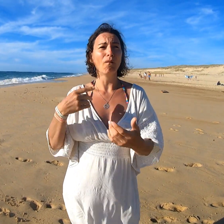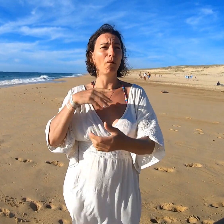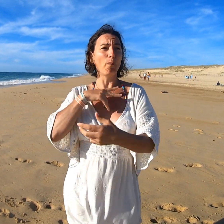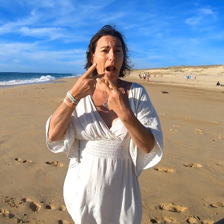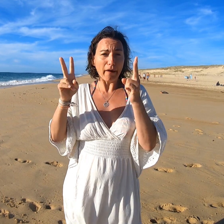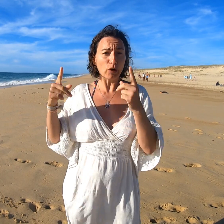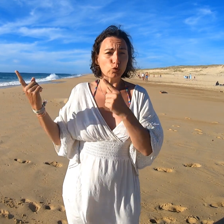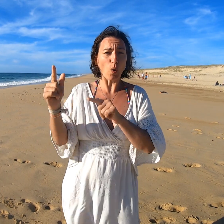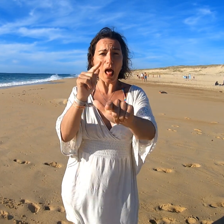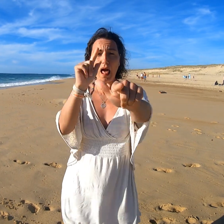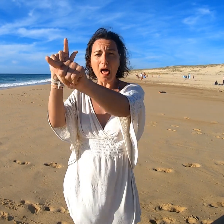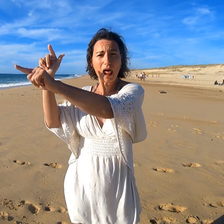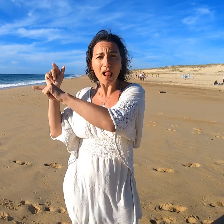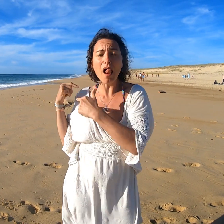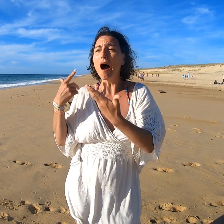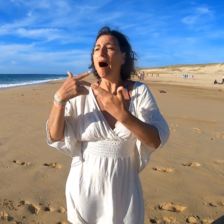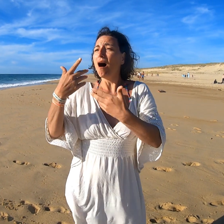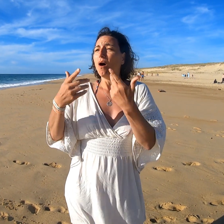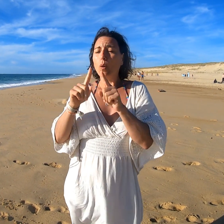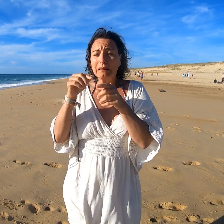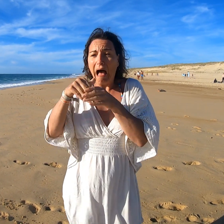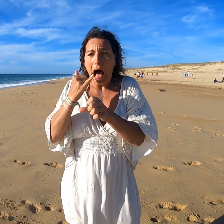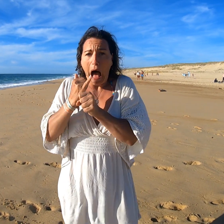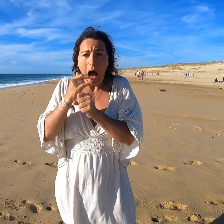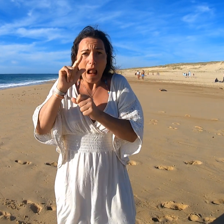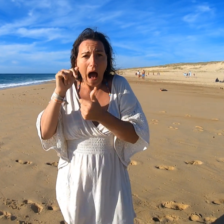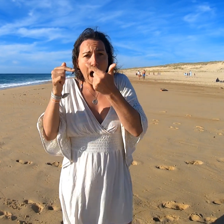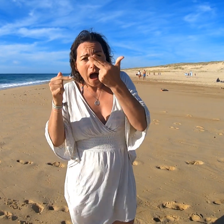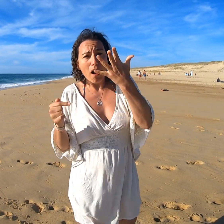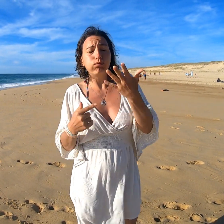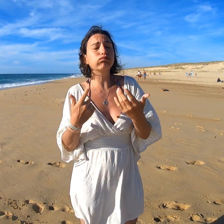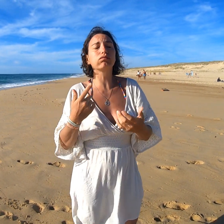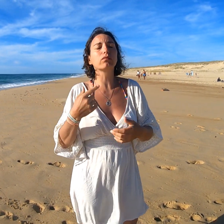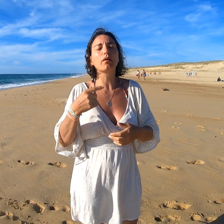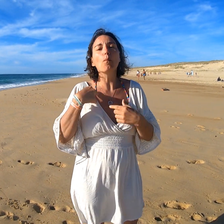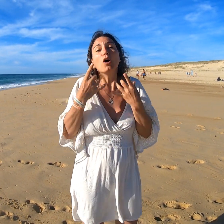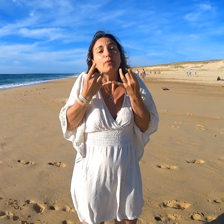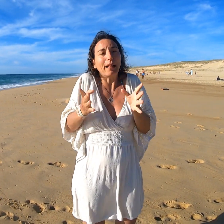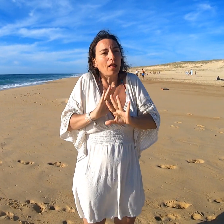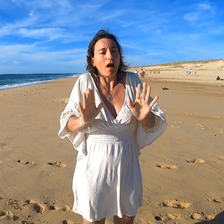Bien qu'elle soit présente dans la ville avec certains produits, je n'ai pas le temps.